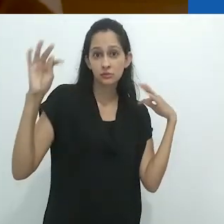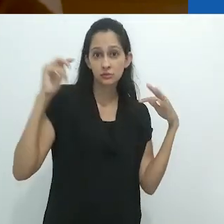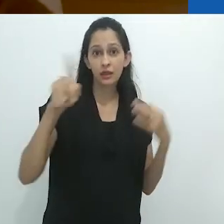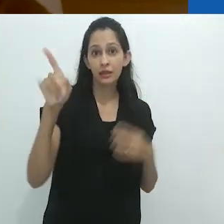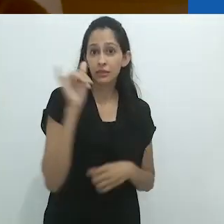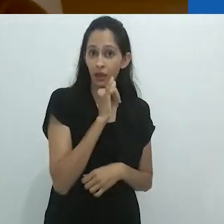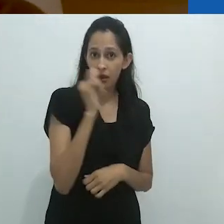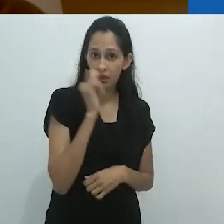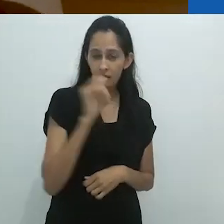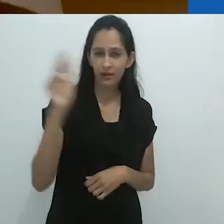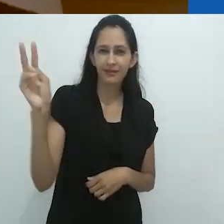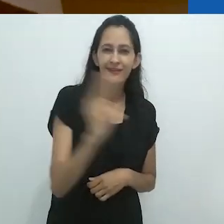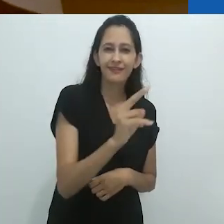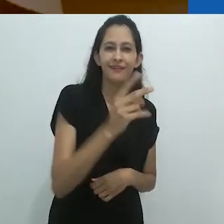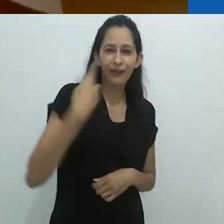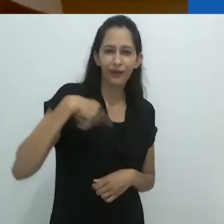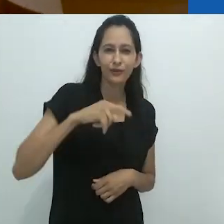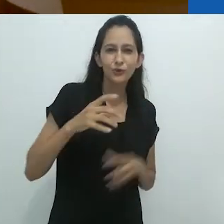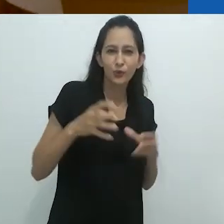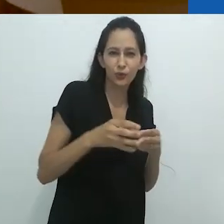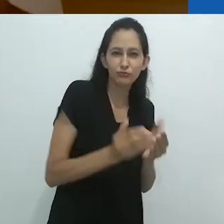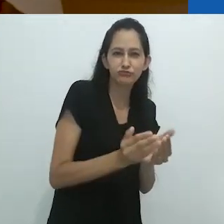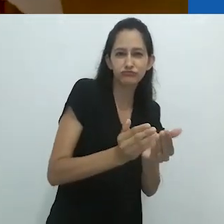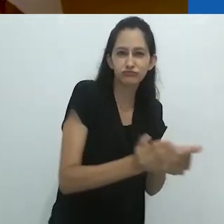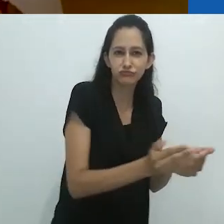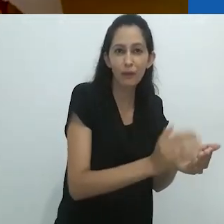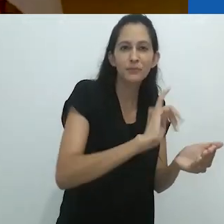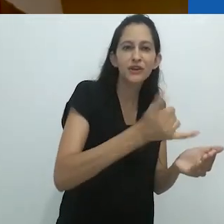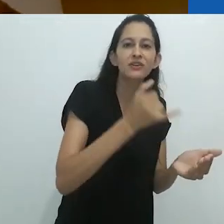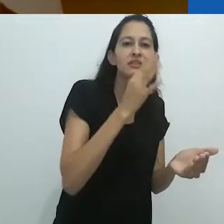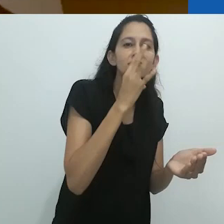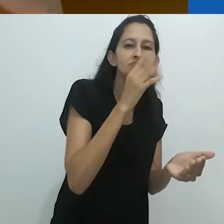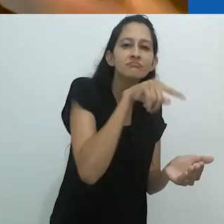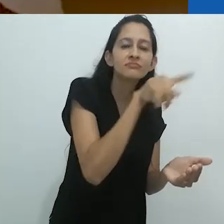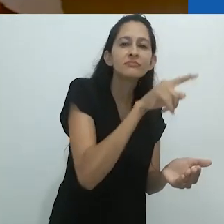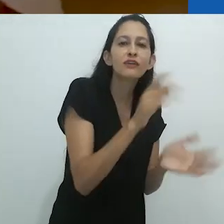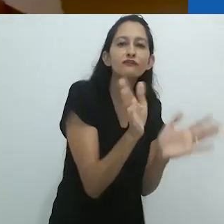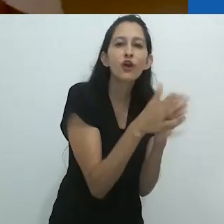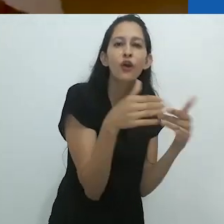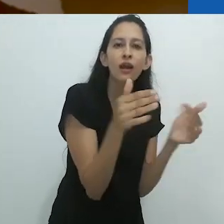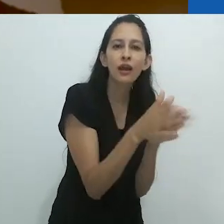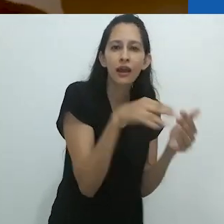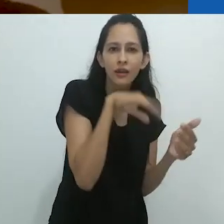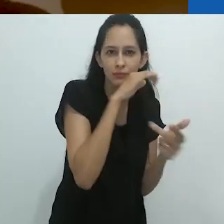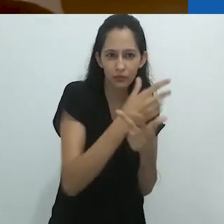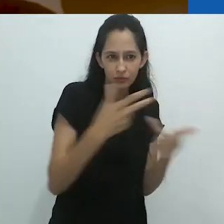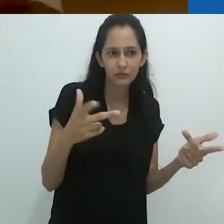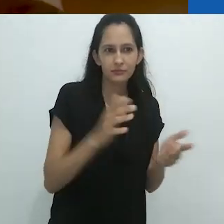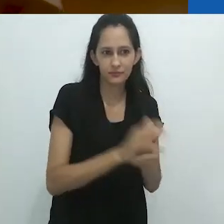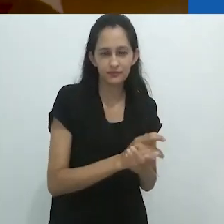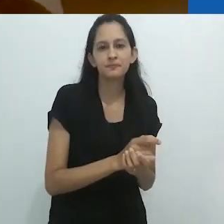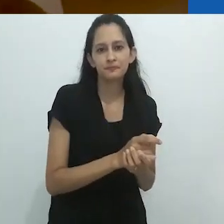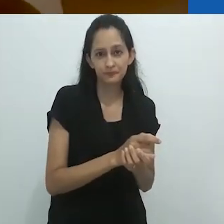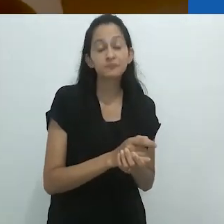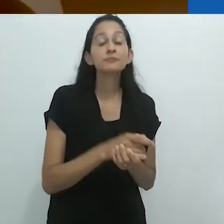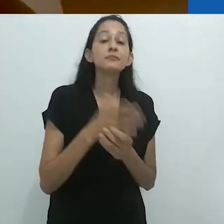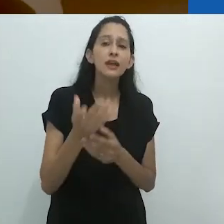para ver as focas.